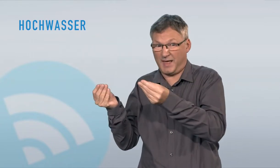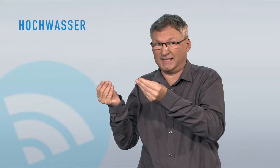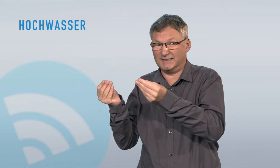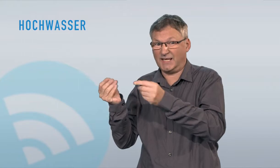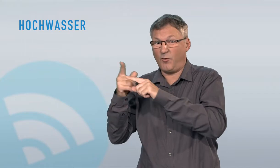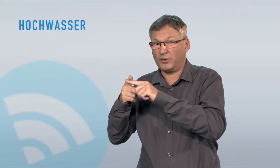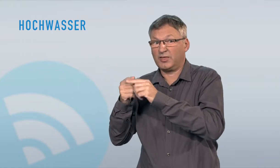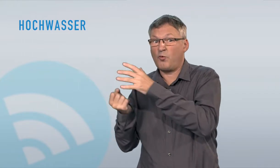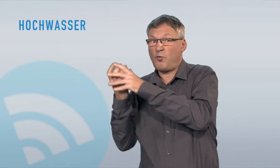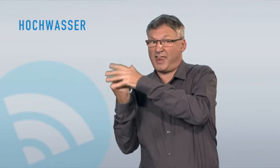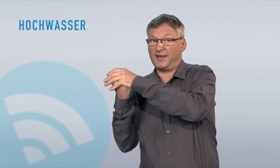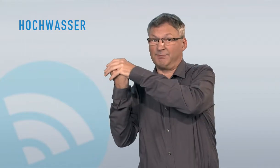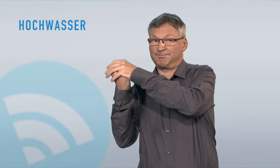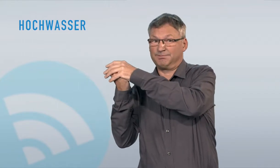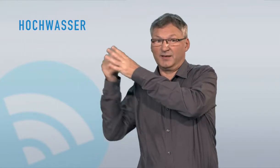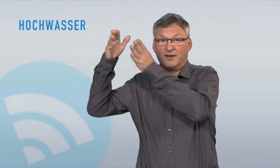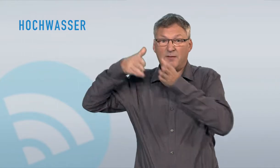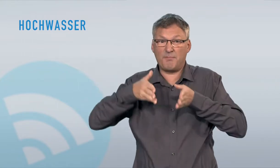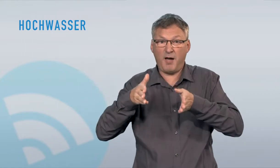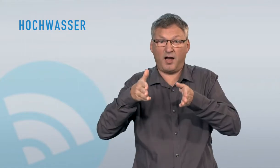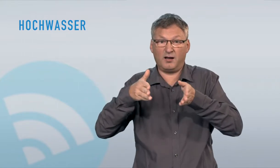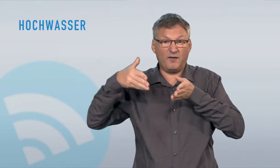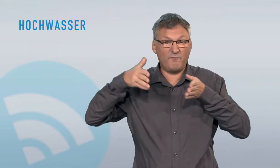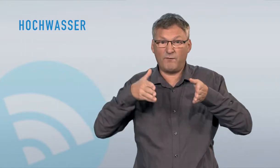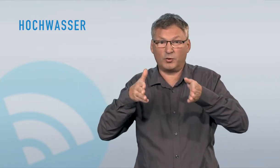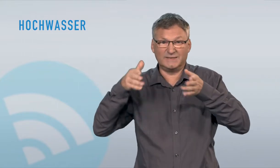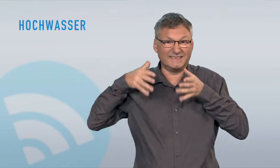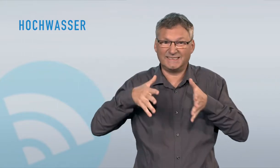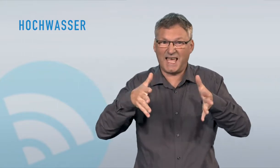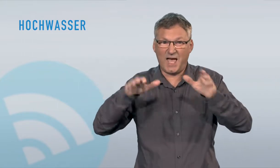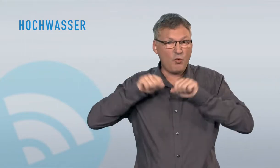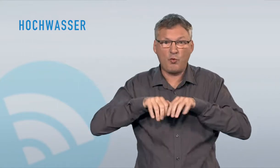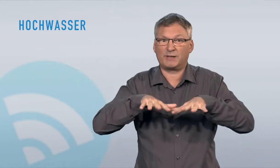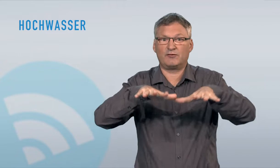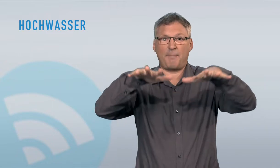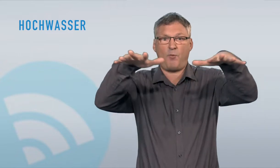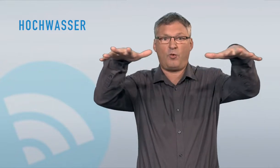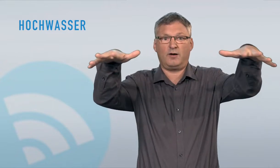kommt es unter anderem, wenn Seen sowie Bäche und Flüsse viel Wasser führen, wenn nach starkem Niederschlag (Regen, Schnee) und/oder starker Schneeschmelze viel Wasser abfliesst